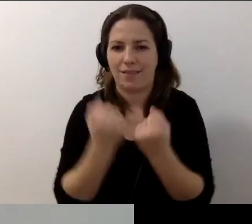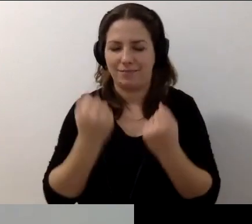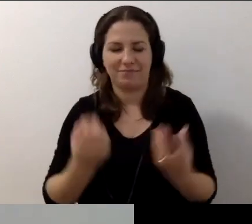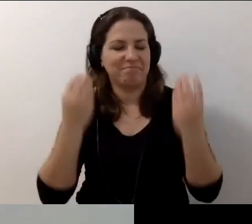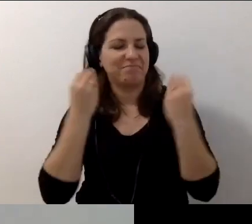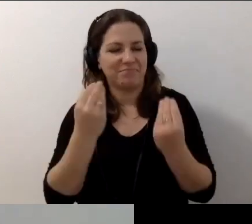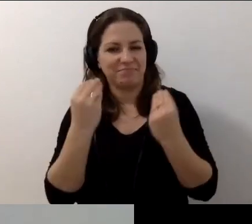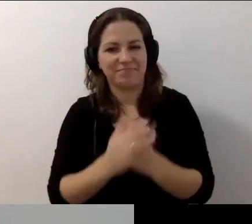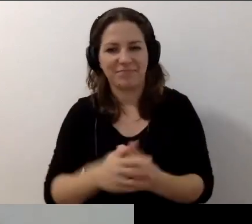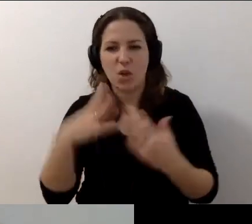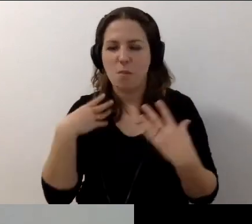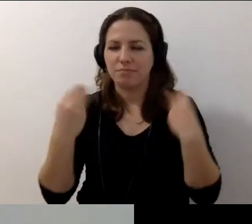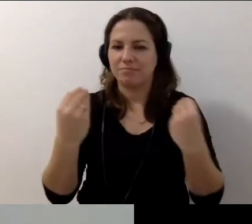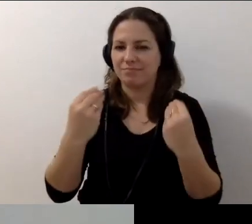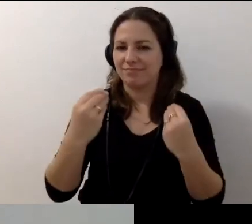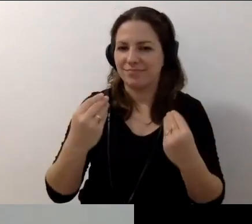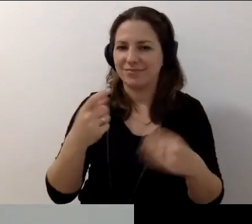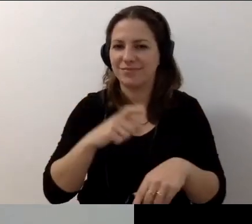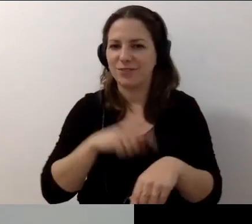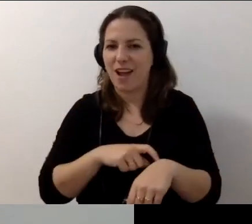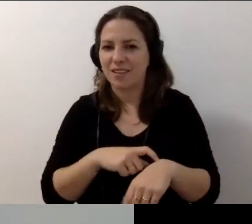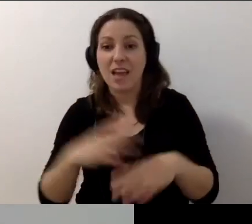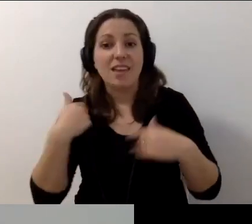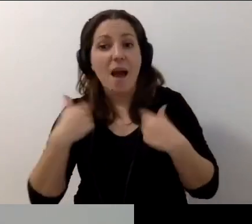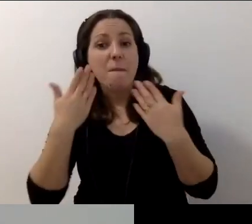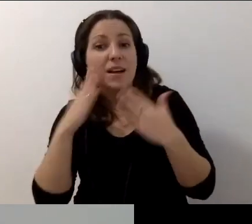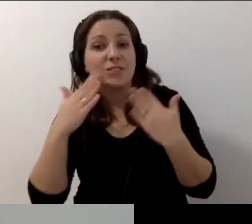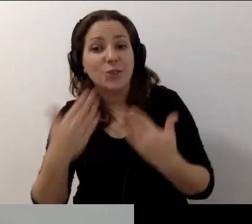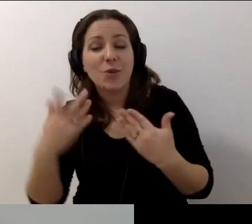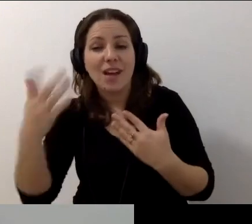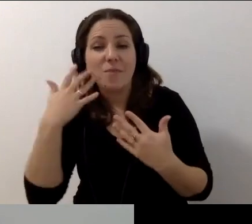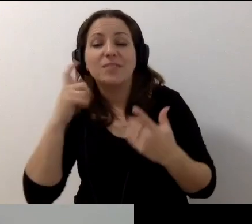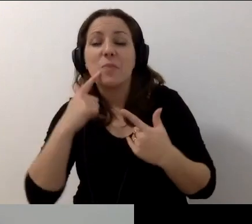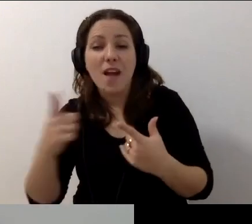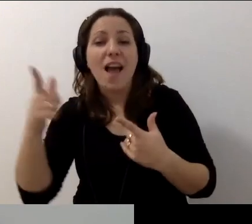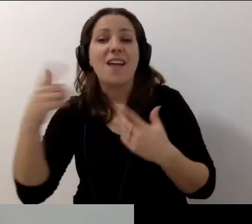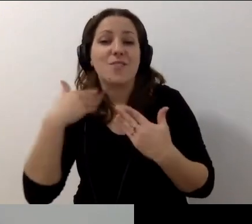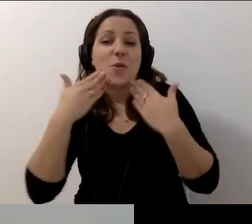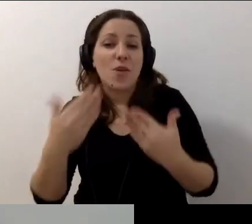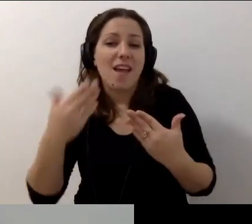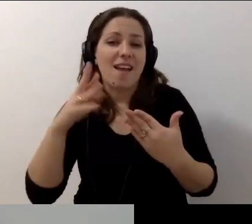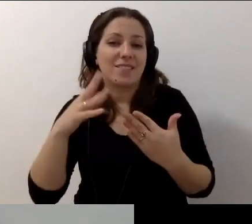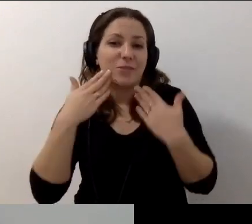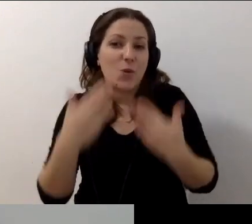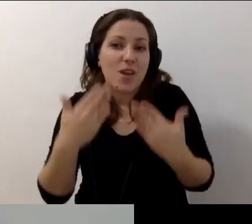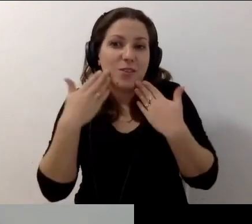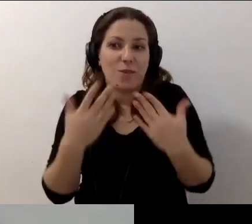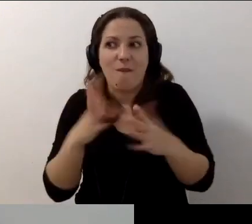To był świetny czas. Robert? Dziękujemy. Małgosia, dziękuję, że to poprowadziłaś.